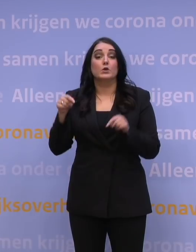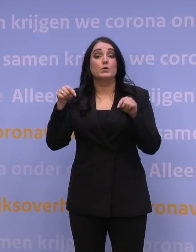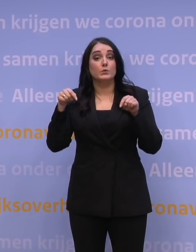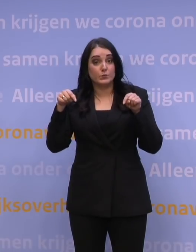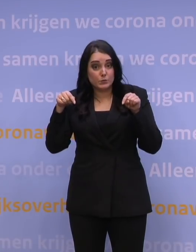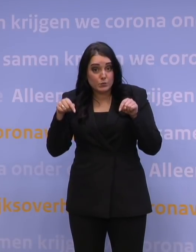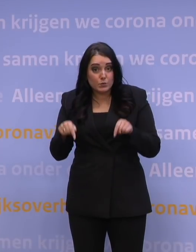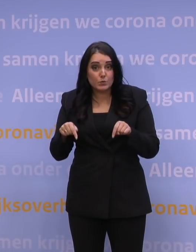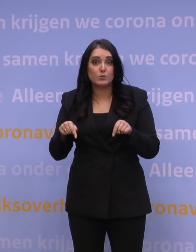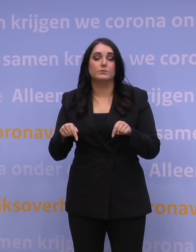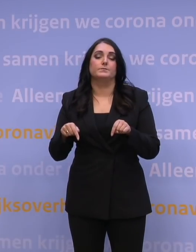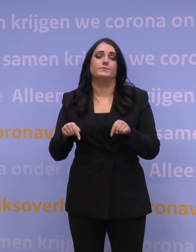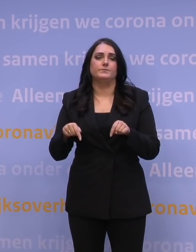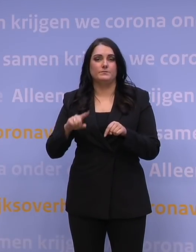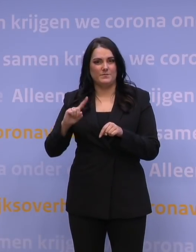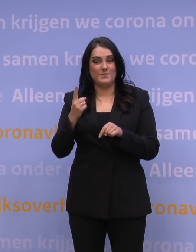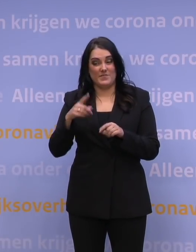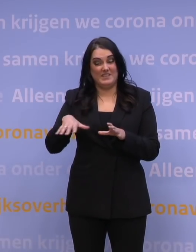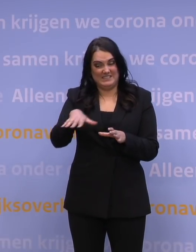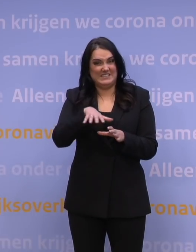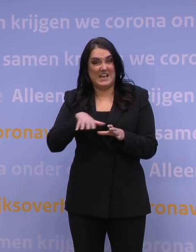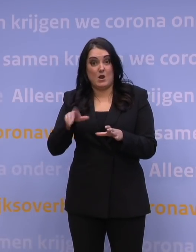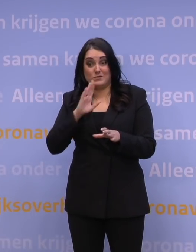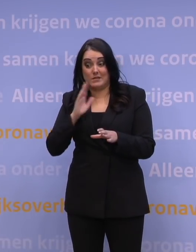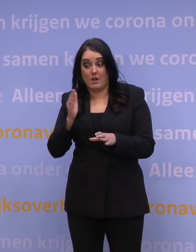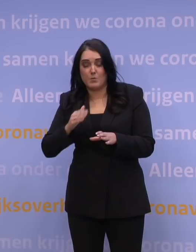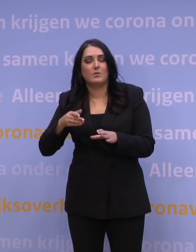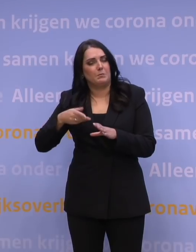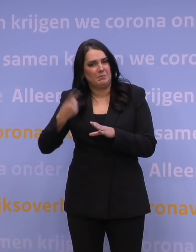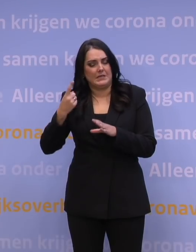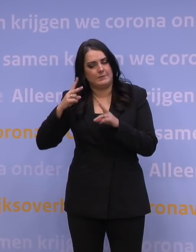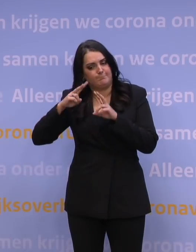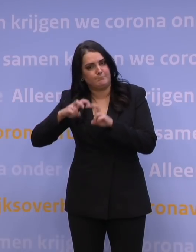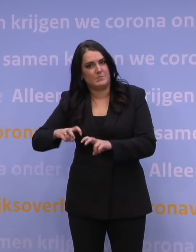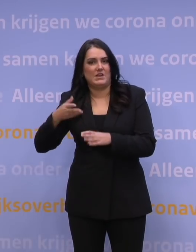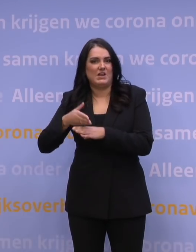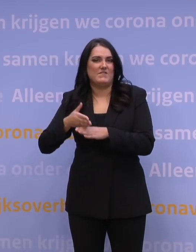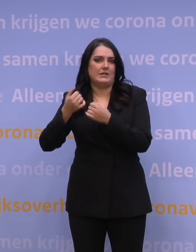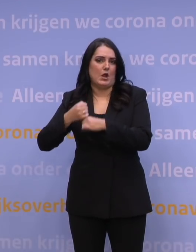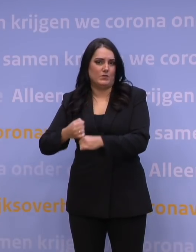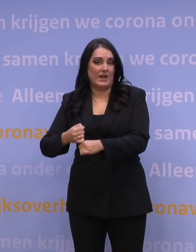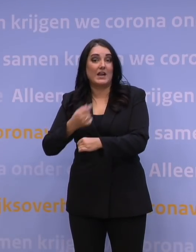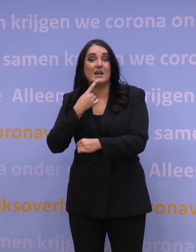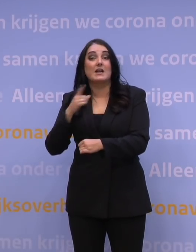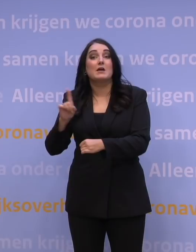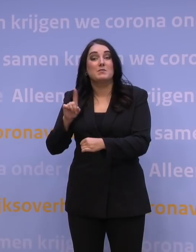is allereerst die scenario's verder uitwerken en dat betekent dat we heel goed op basis van de prognoses van het RIVM